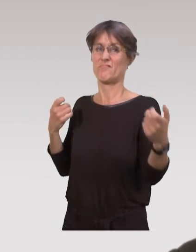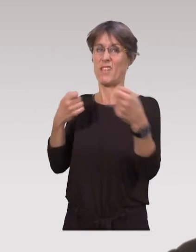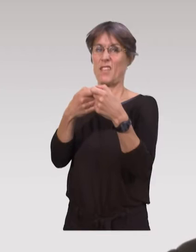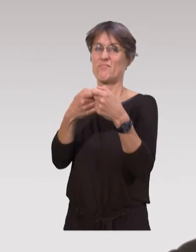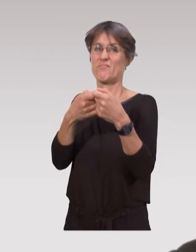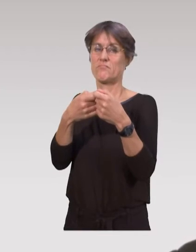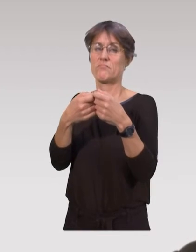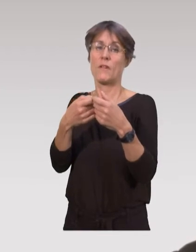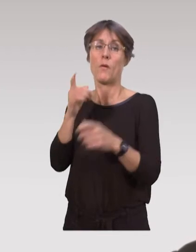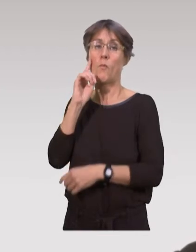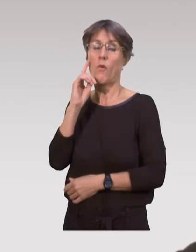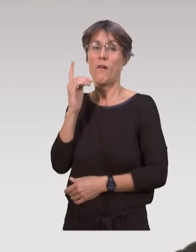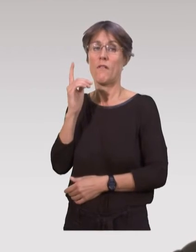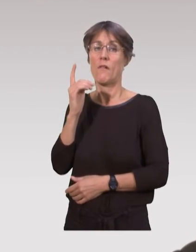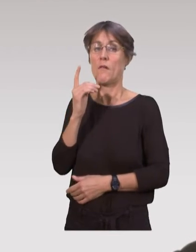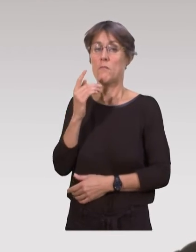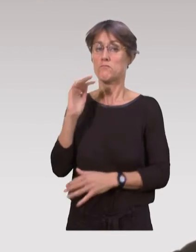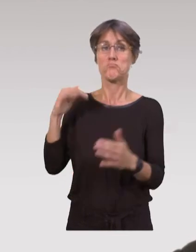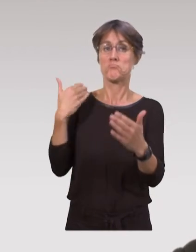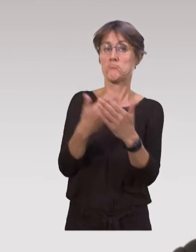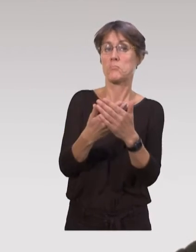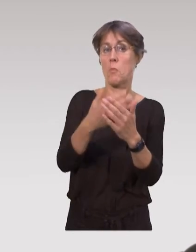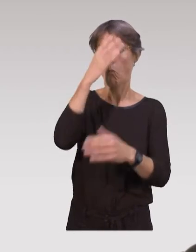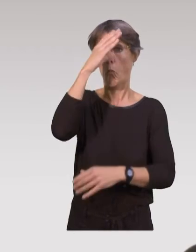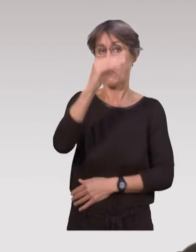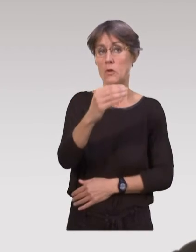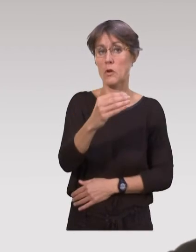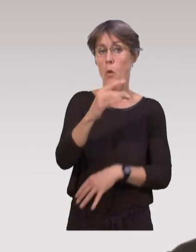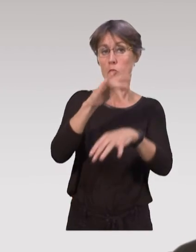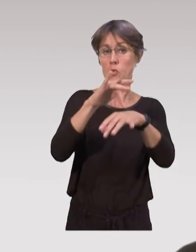D’une part, parce que ce n’est pas forcément une culture qui a été inculquée aux professionnels,